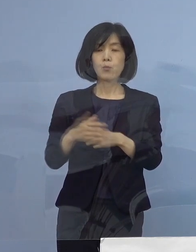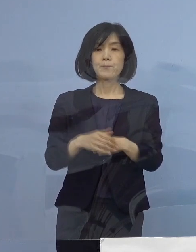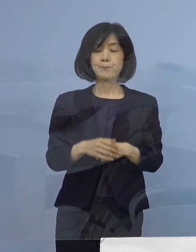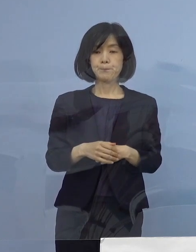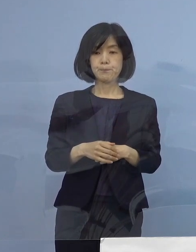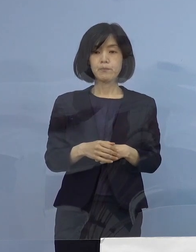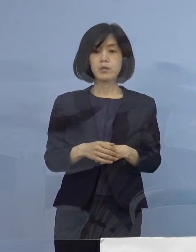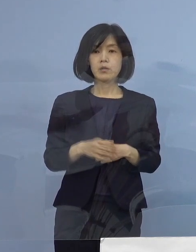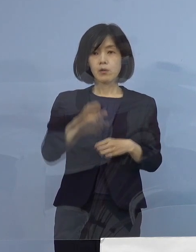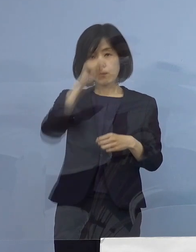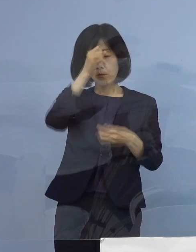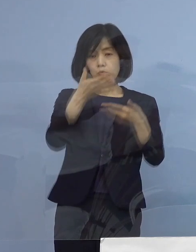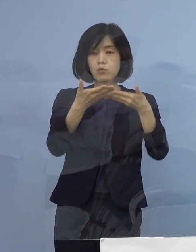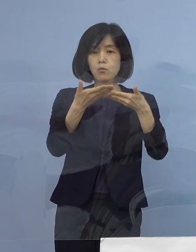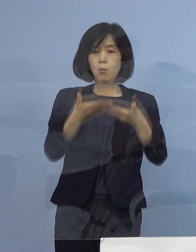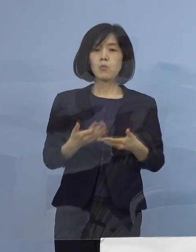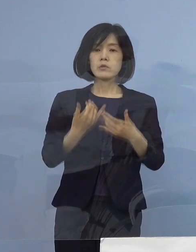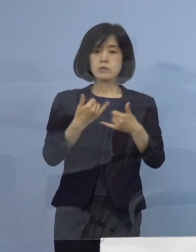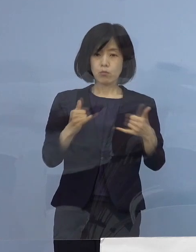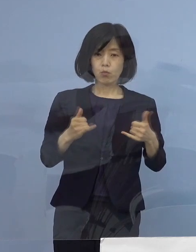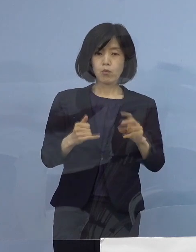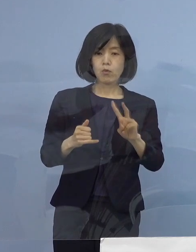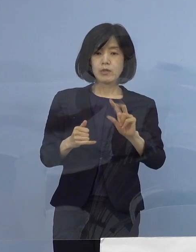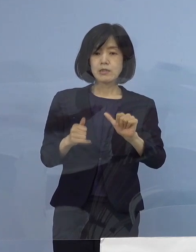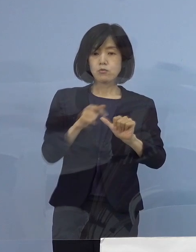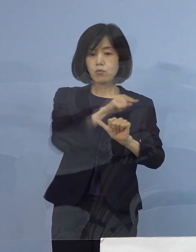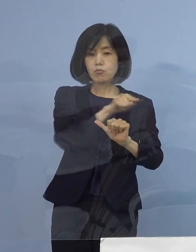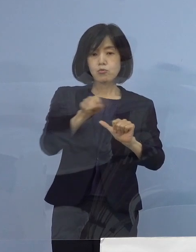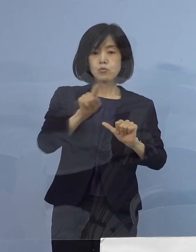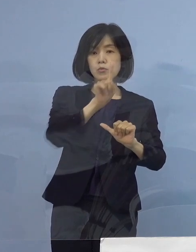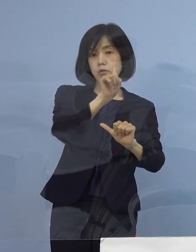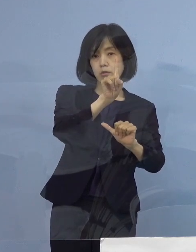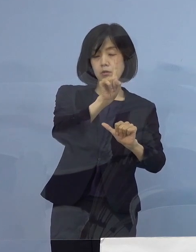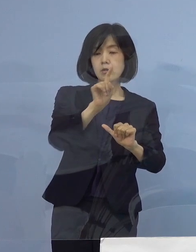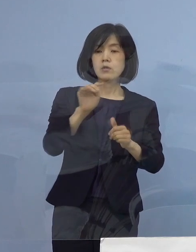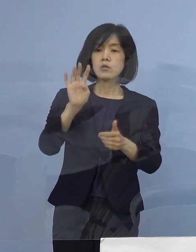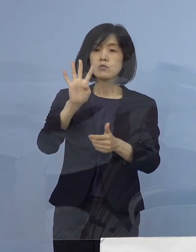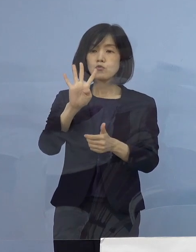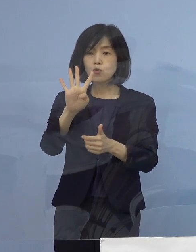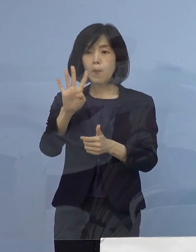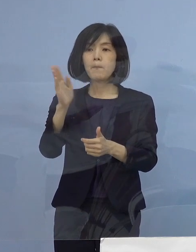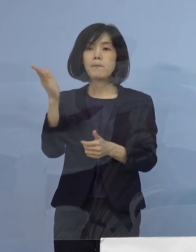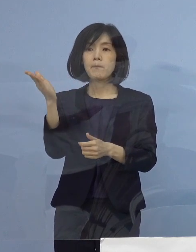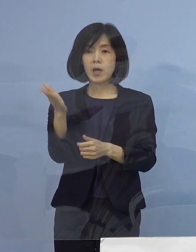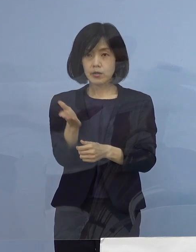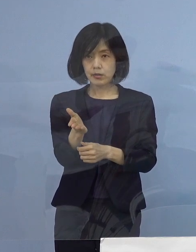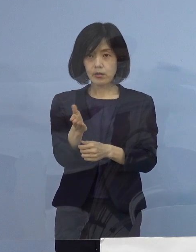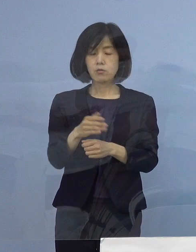重症者割合25分の1 4.0パーセントとなります